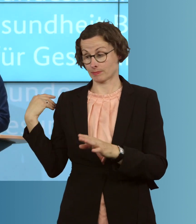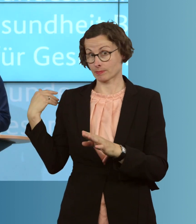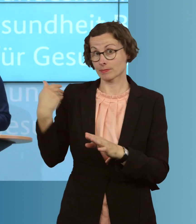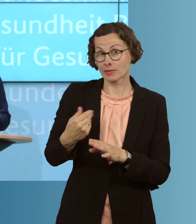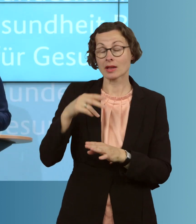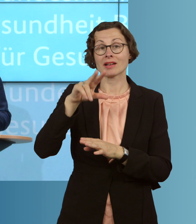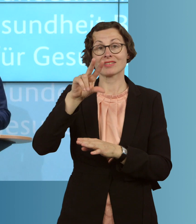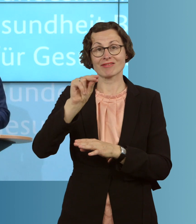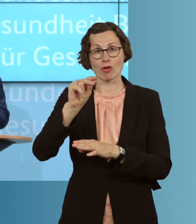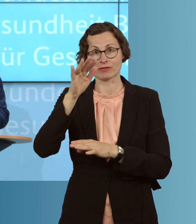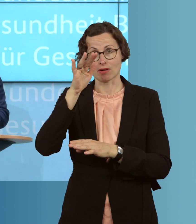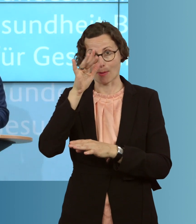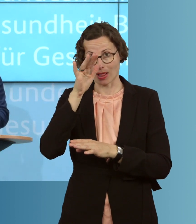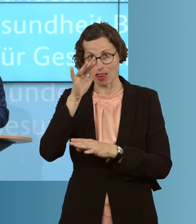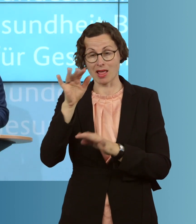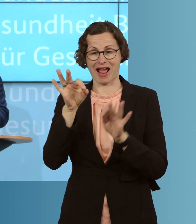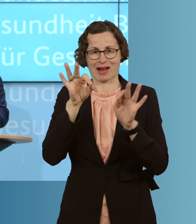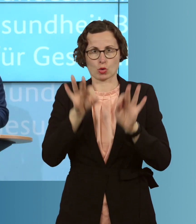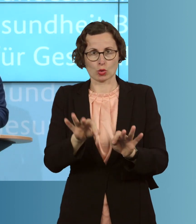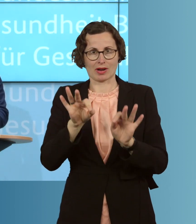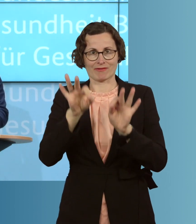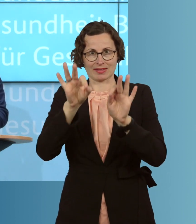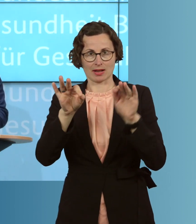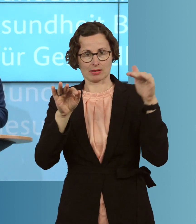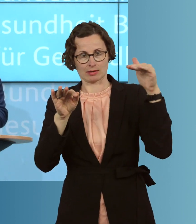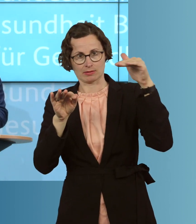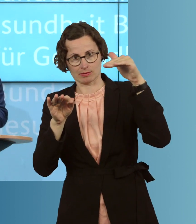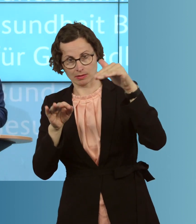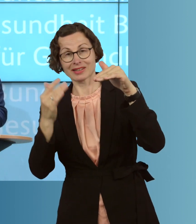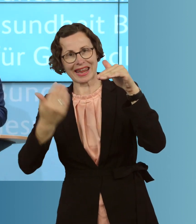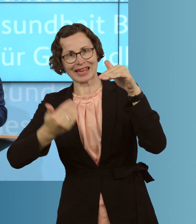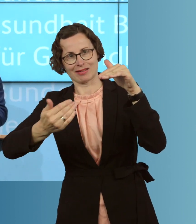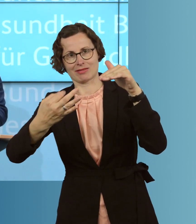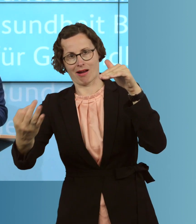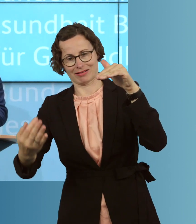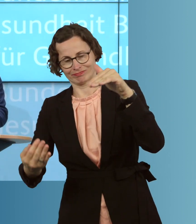die Zahl der Akut-Infizierten, die absolute Zahl, Tag um Tag. Das drückt sich